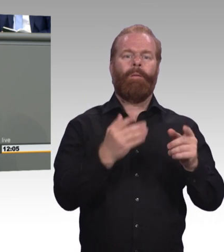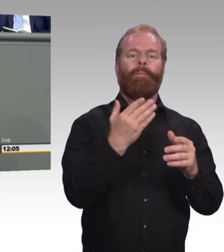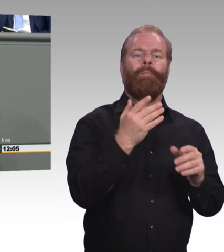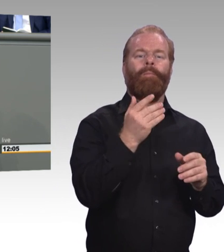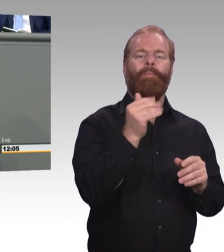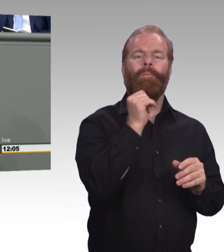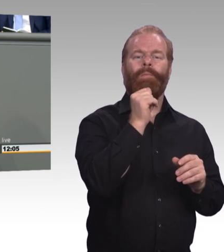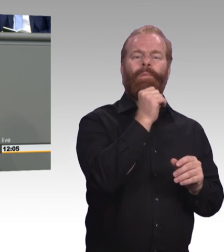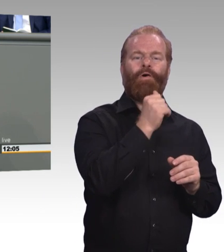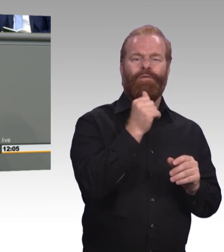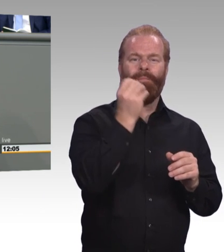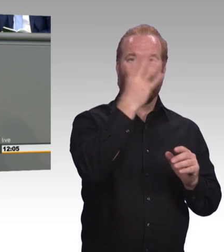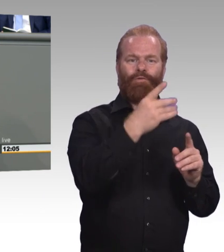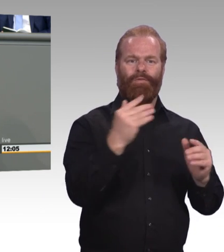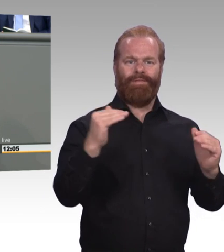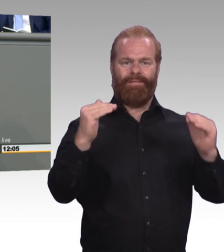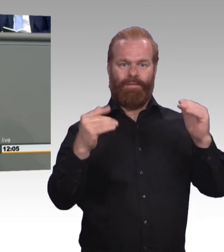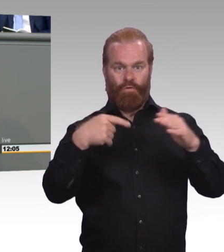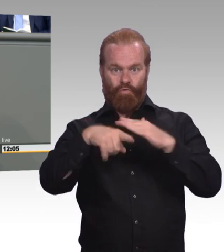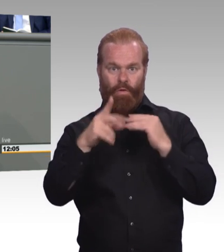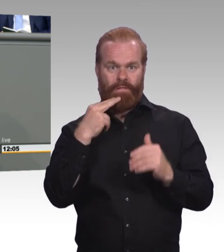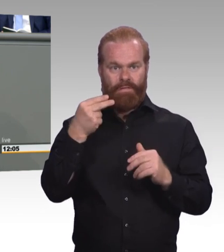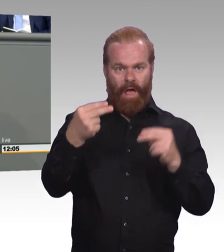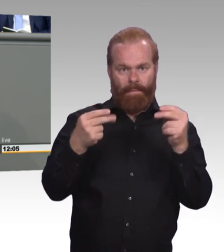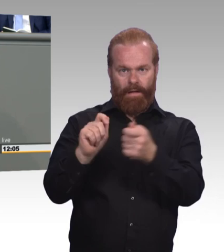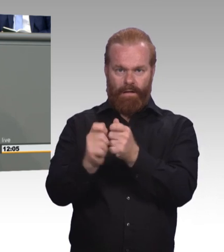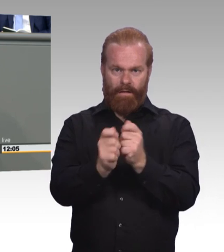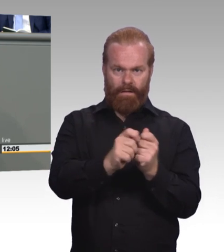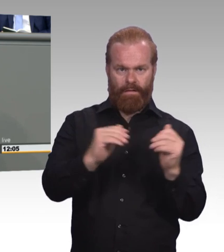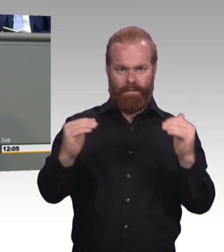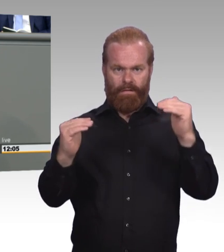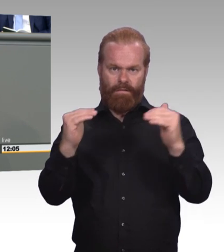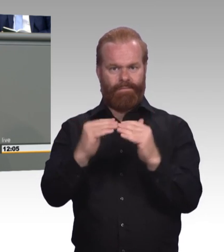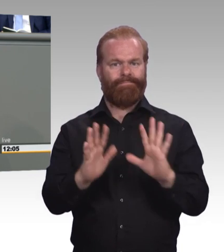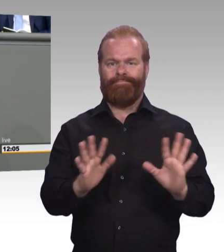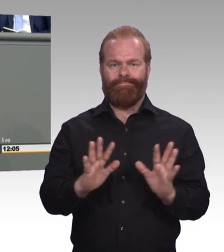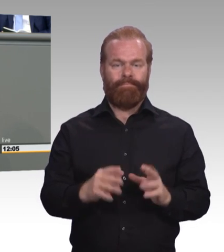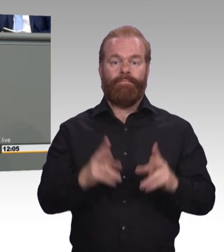Warum sollte ein 24-jähriger Bachelor mehr Geld bekommen als eine 24-jährige Fachwirtin?